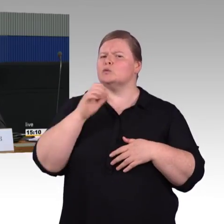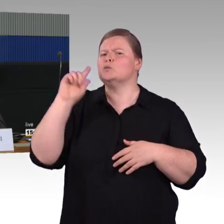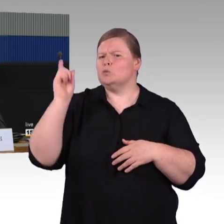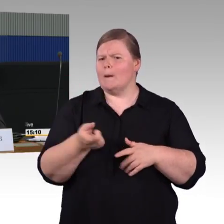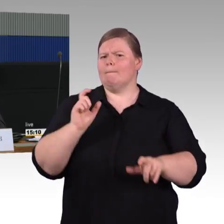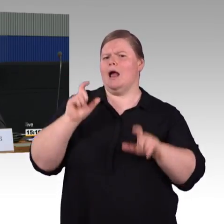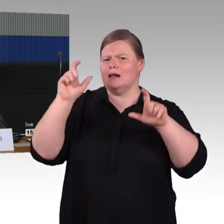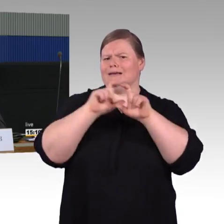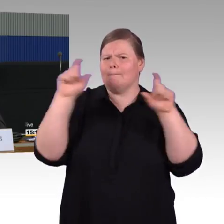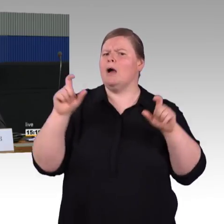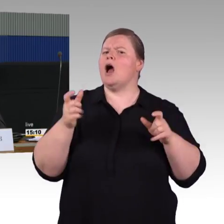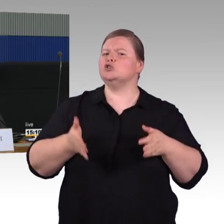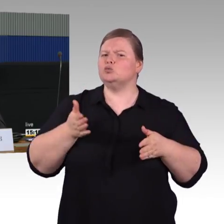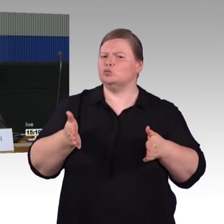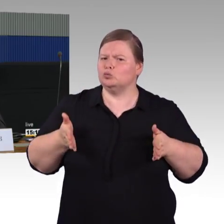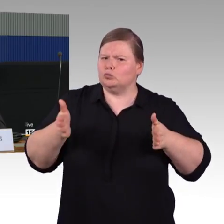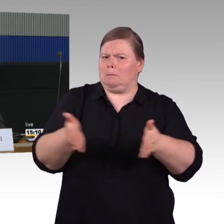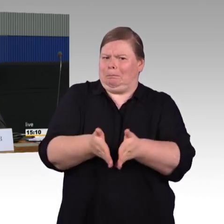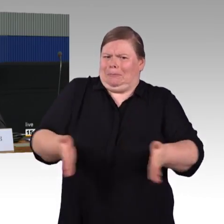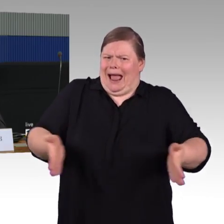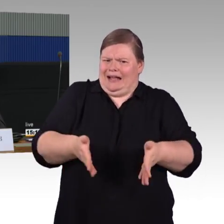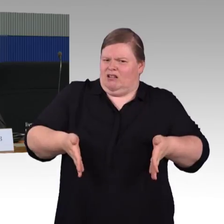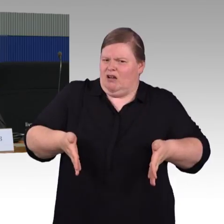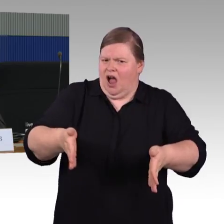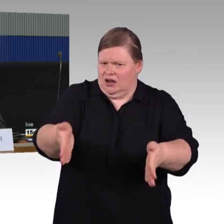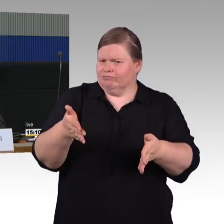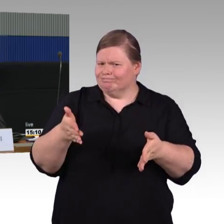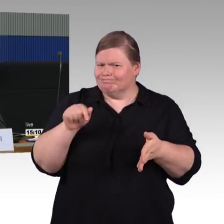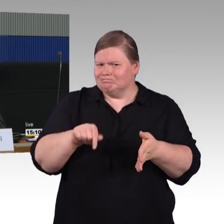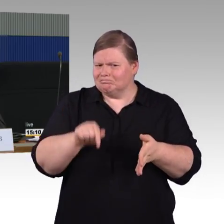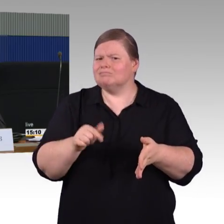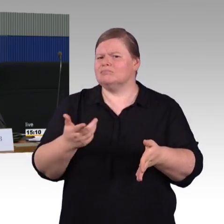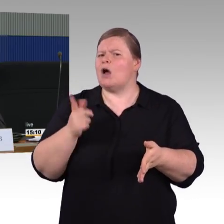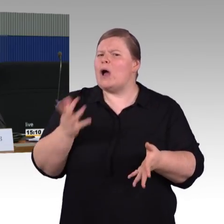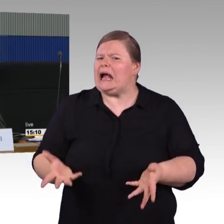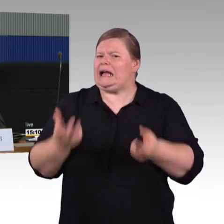also Herr Wenndorf hat lobend erwähnt den ICE 1. Wir haben aber noch den ICE 2,